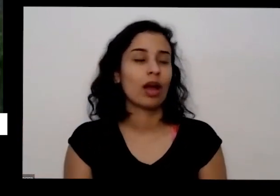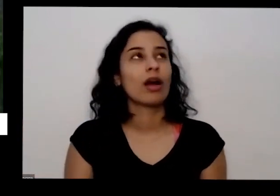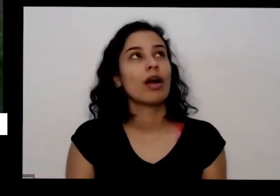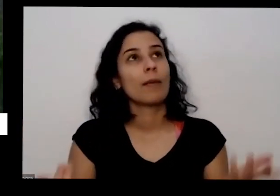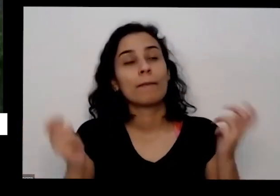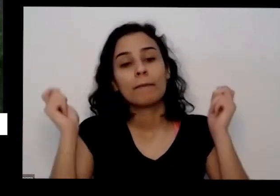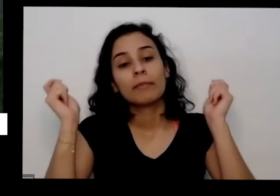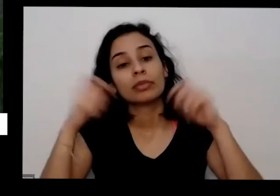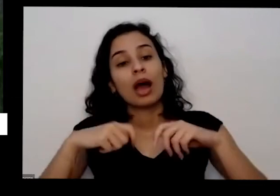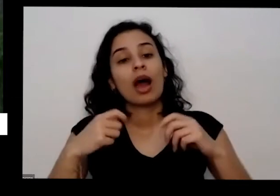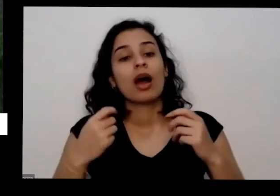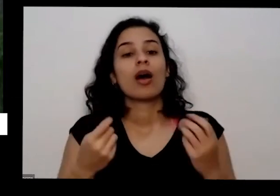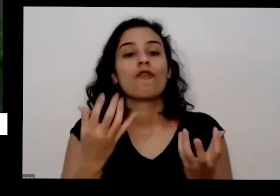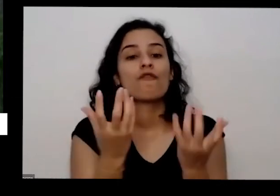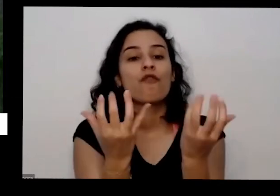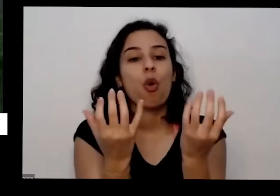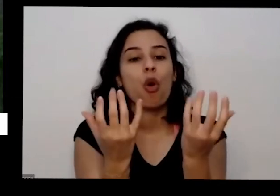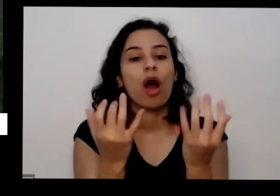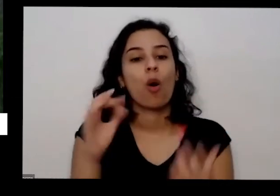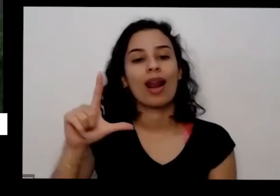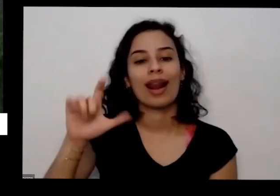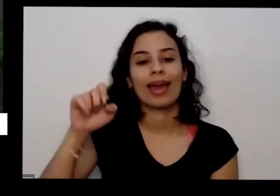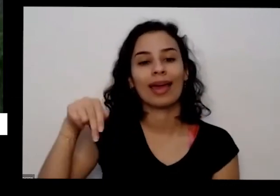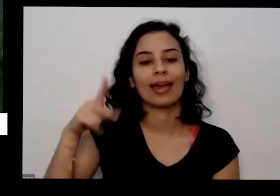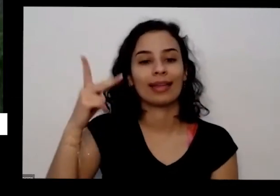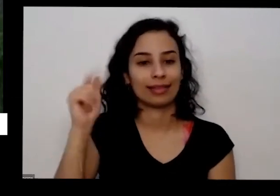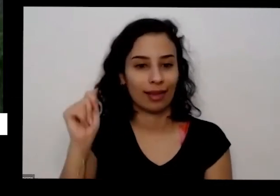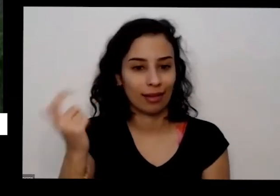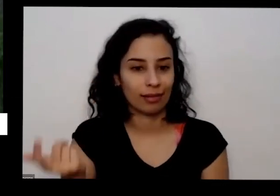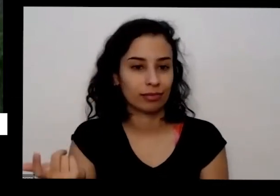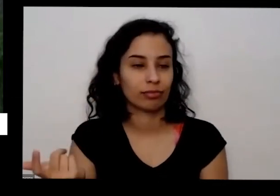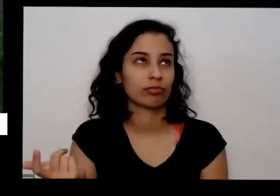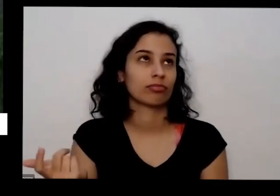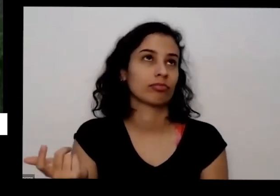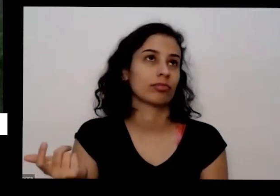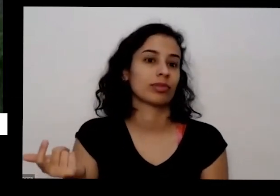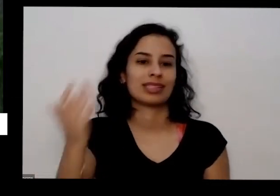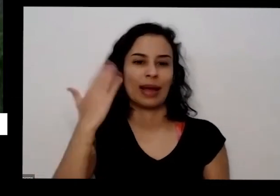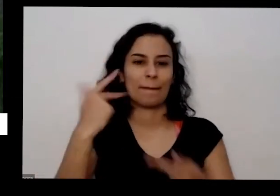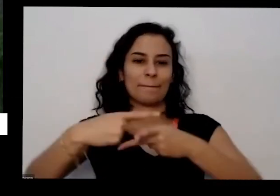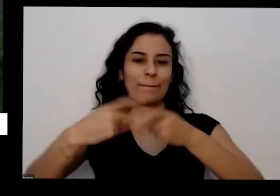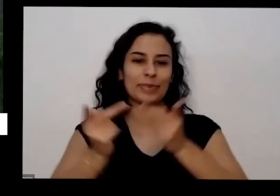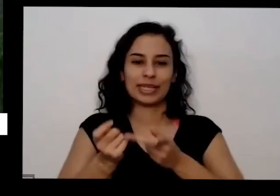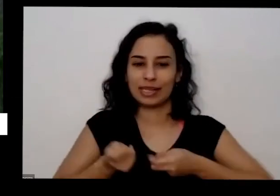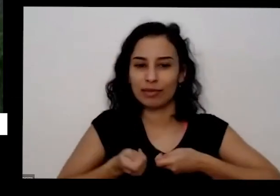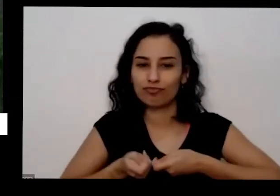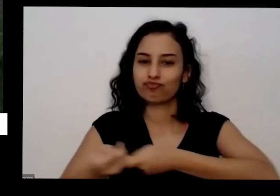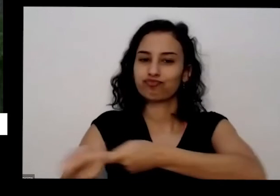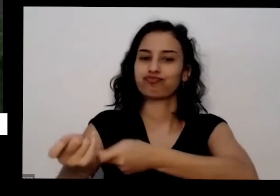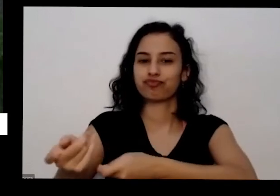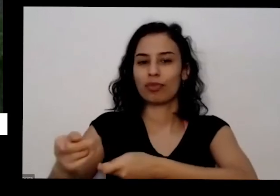de massa de fogueira de São João cinza de pizzaria essa aqui no meu caso é da pizzaria aqui perto